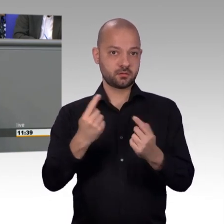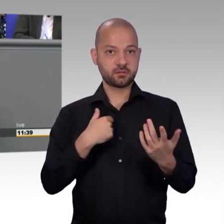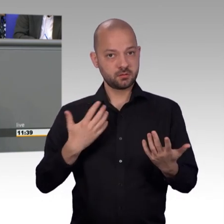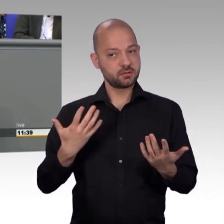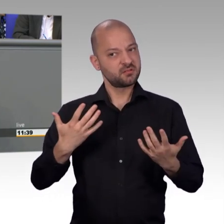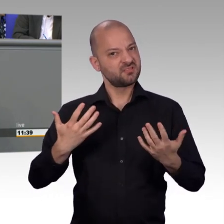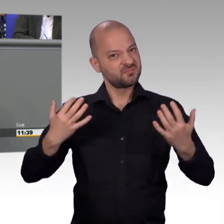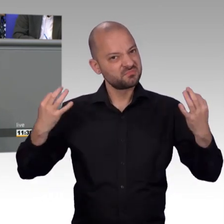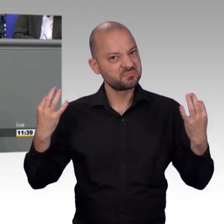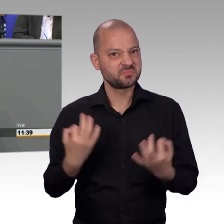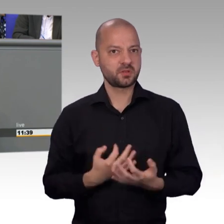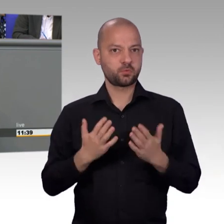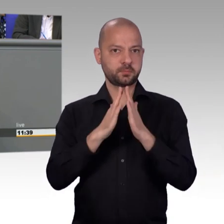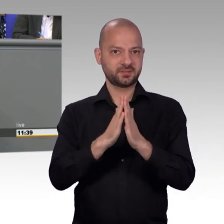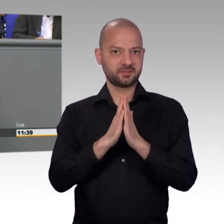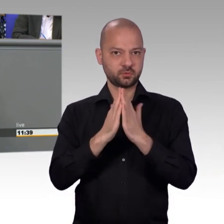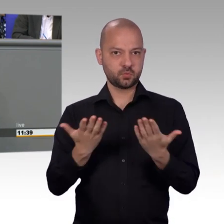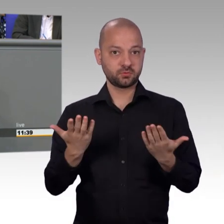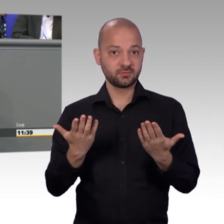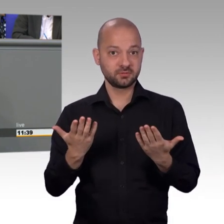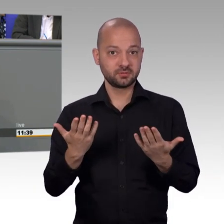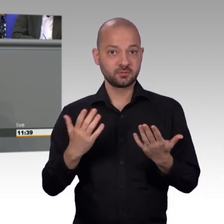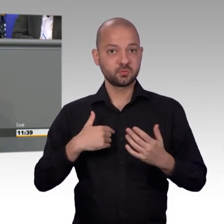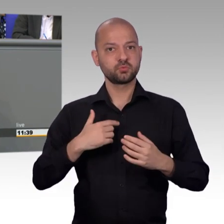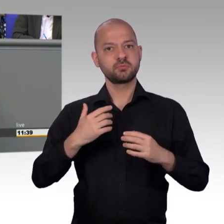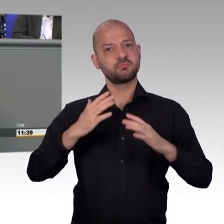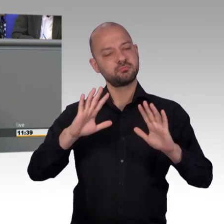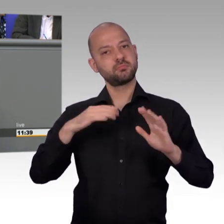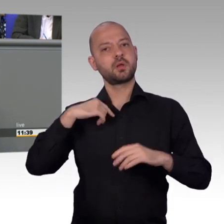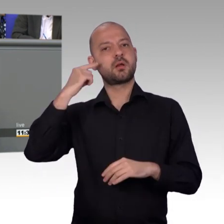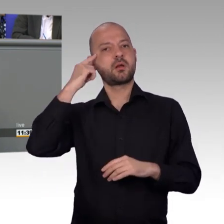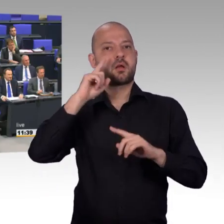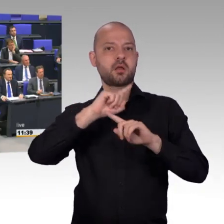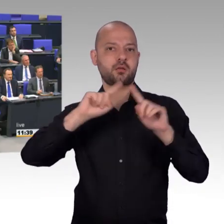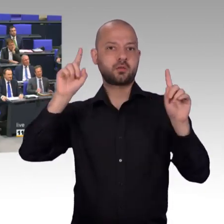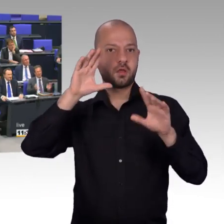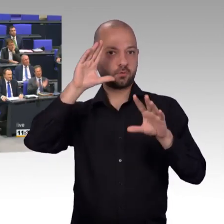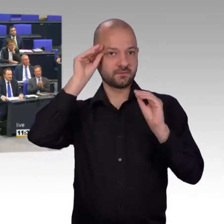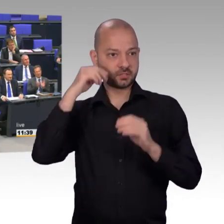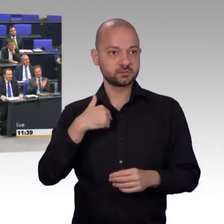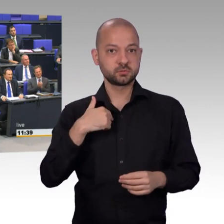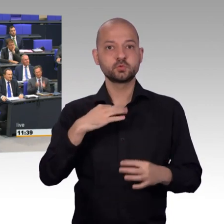gute Regierungs- und gute Koalitionsarbeit darf ich zumindest von meiner Seite auch mal loben. [Beifall] Und ... [Beifall]